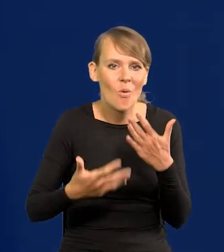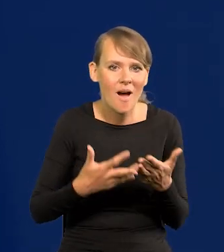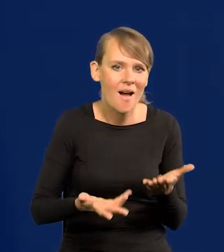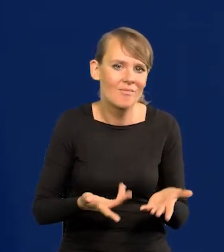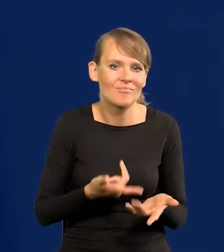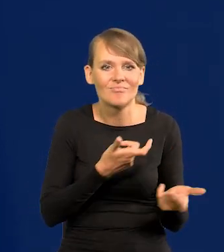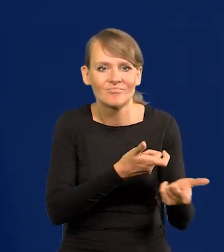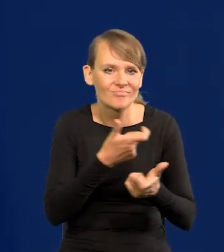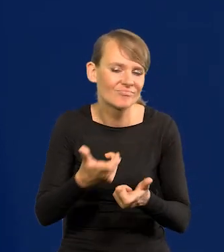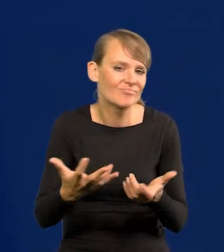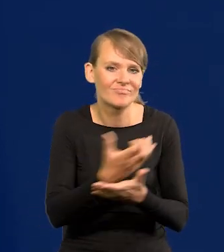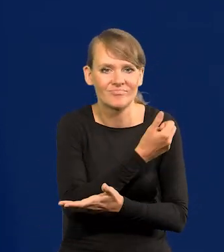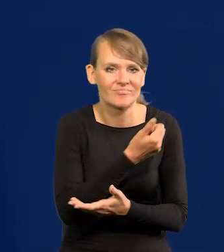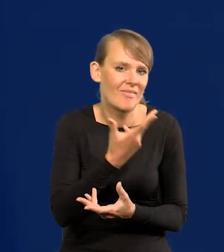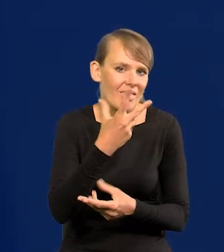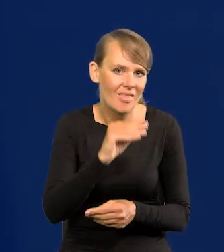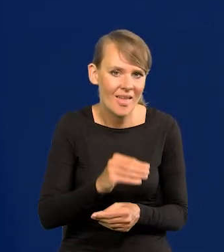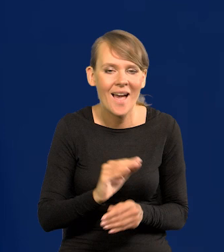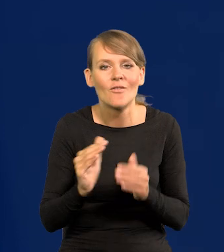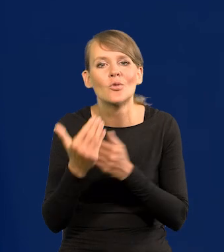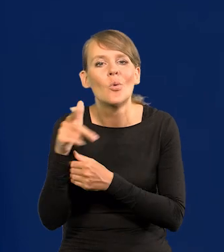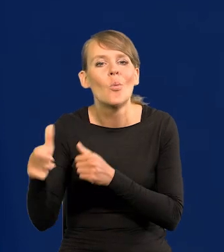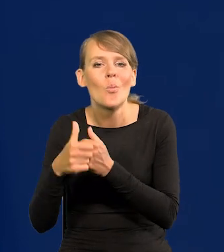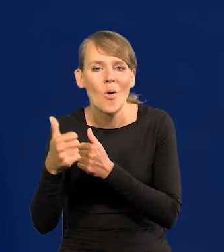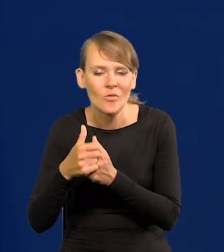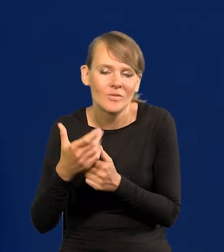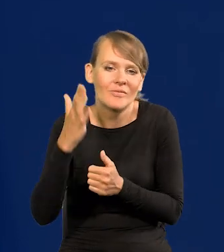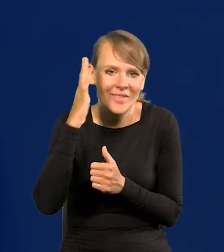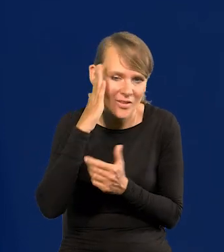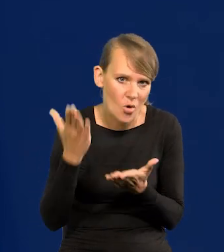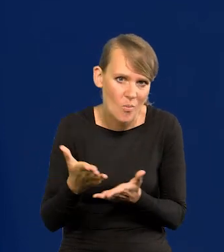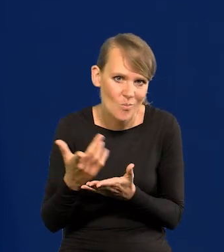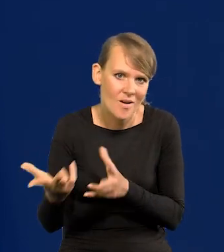Na Wschodzie ze zrozumiałych powodów, niestety skrajnie agresywnych,